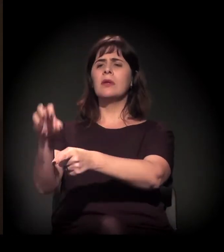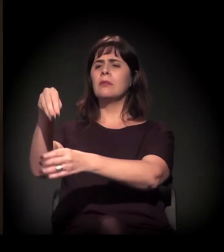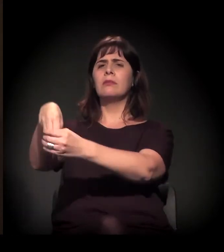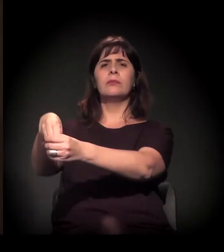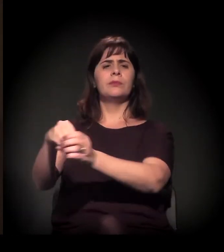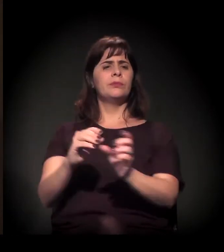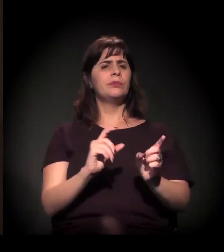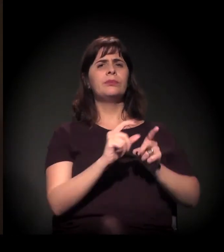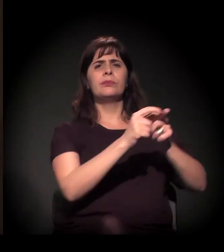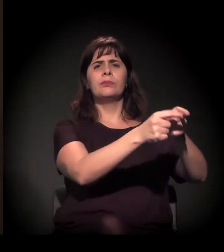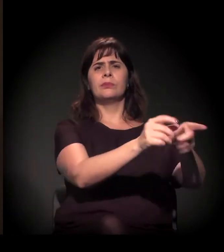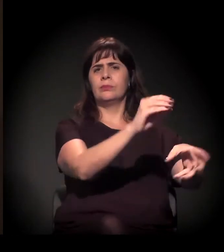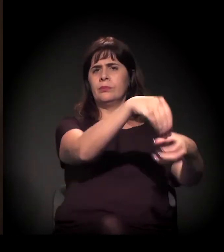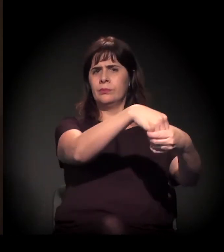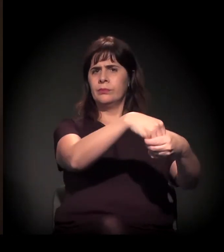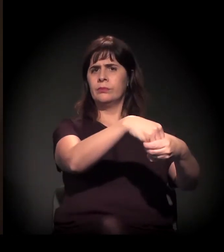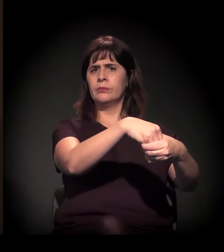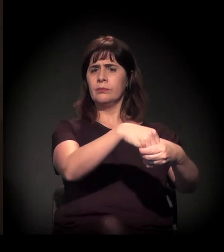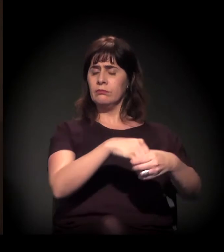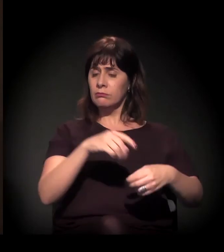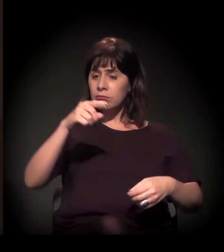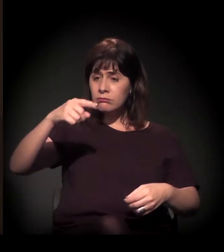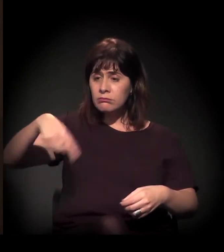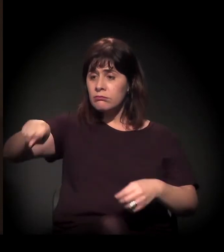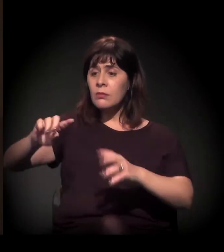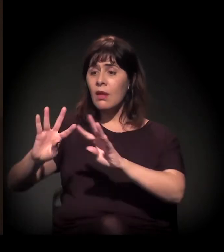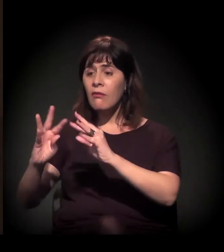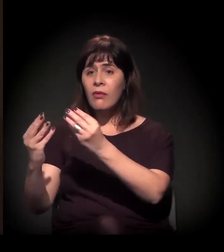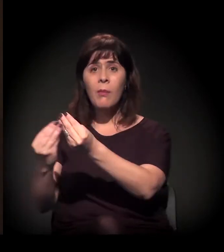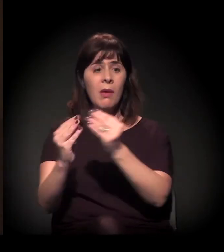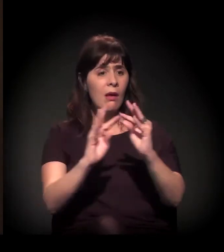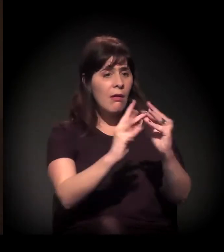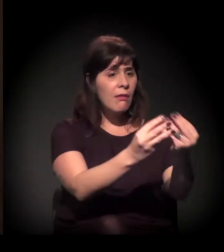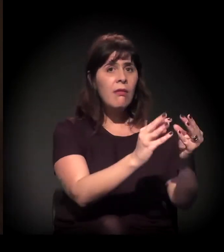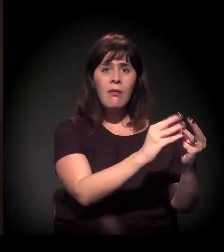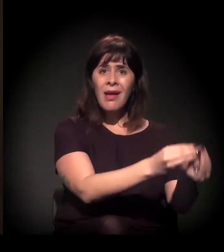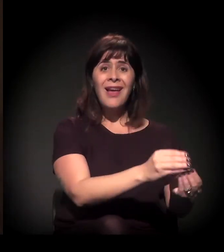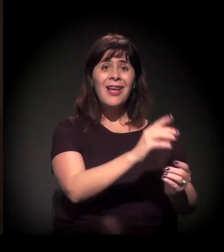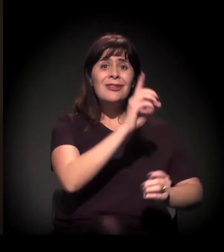o direito dessas famílias de cuidar dos seus filhos